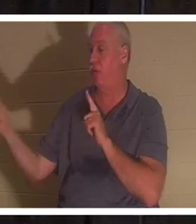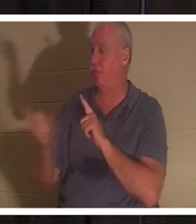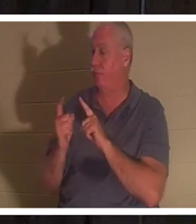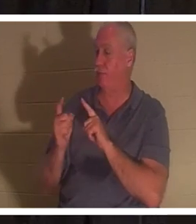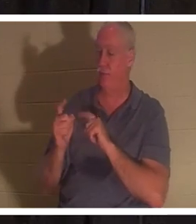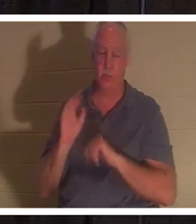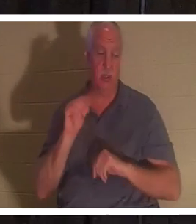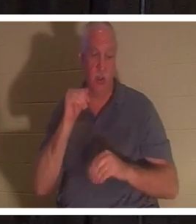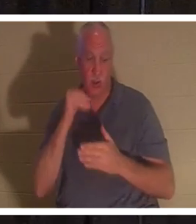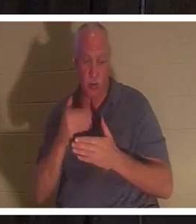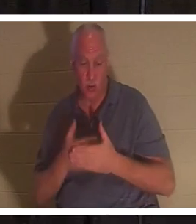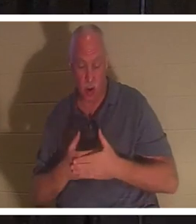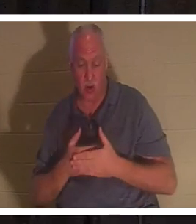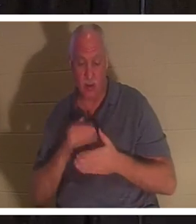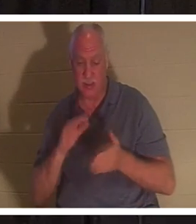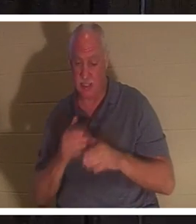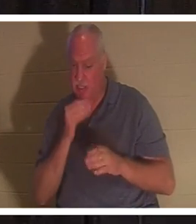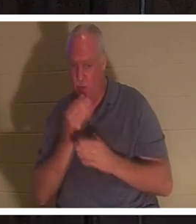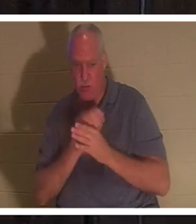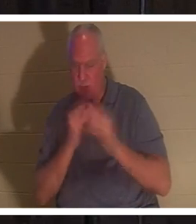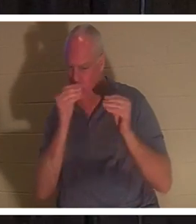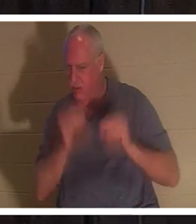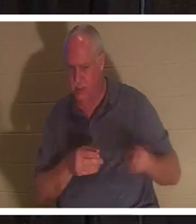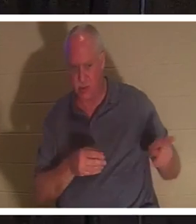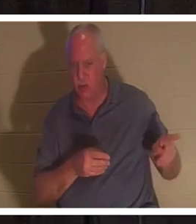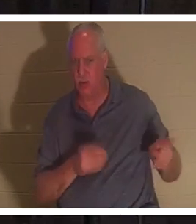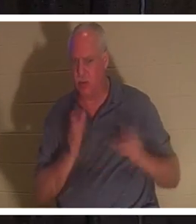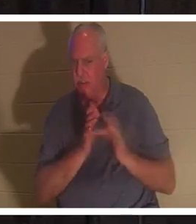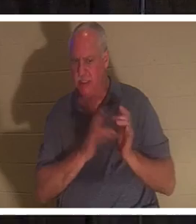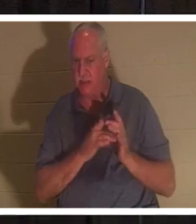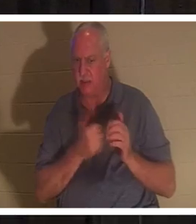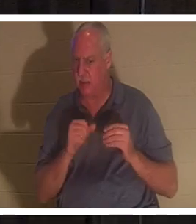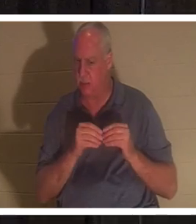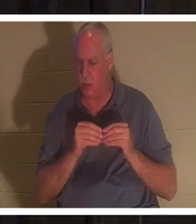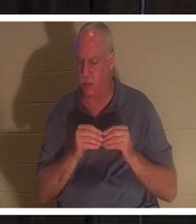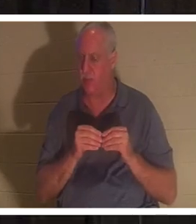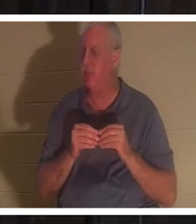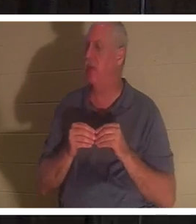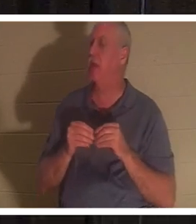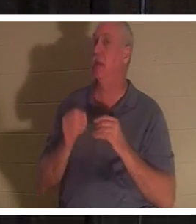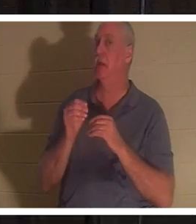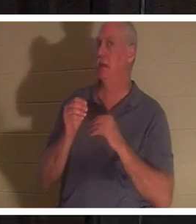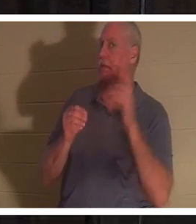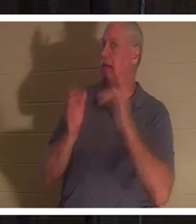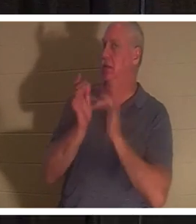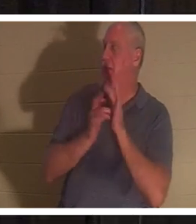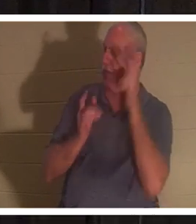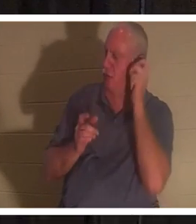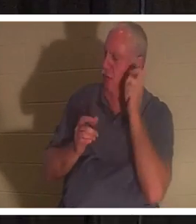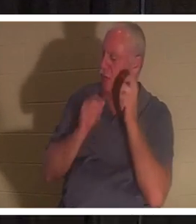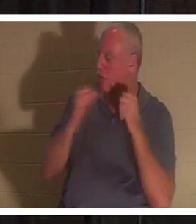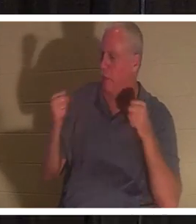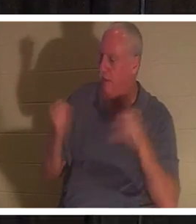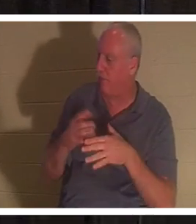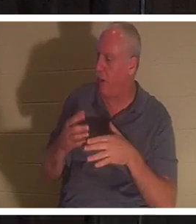. 예수께서 들으시고 야이로에게 이르시되 두려워하지 말고 믿기만 하라 그리